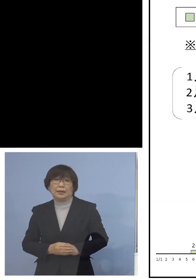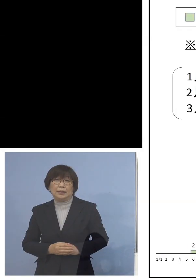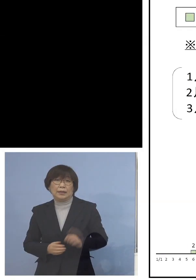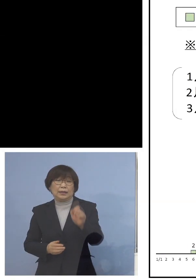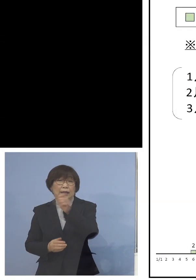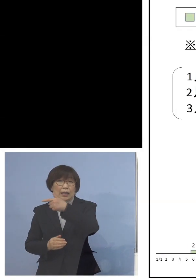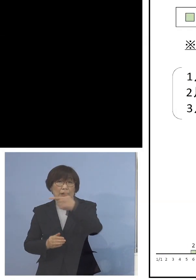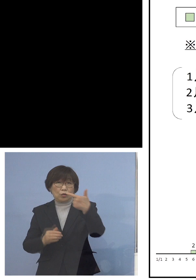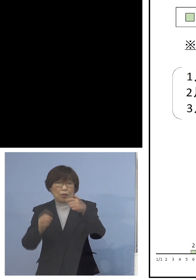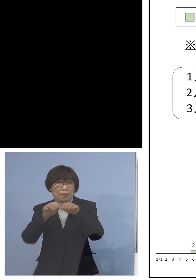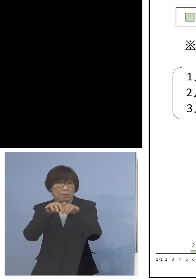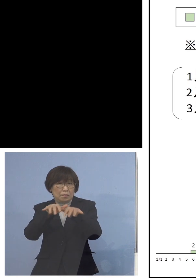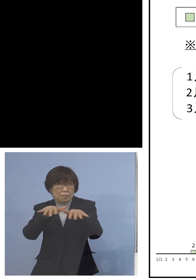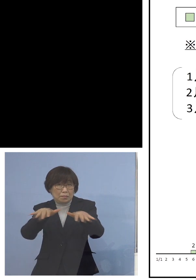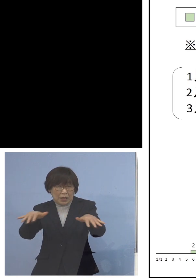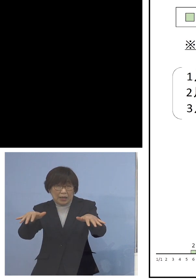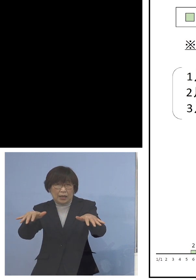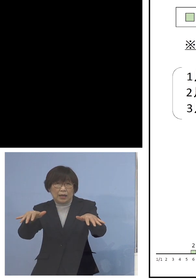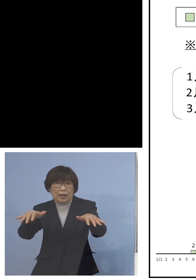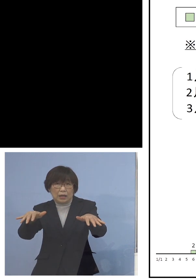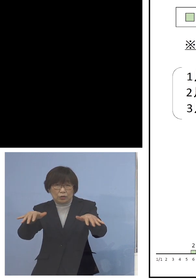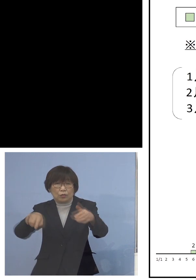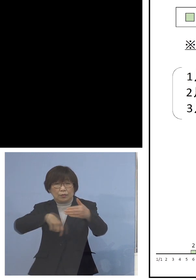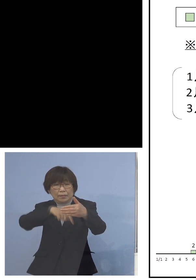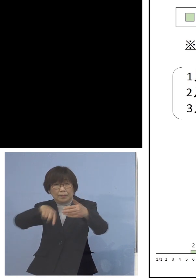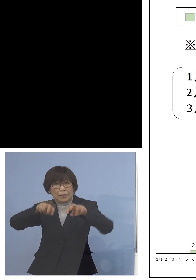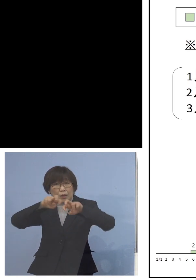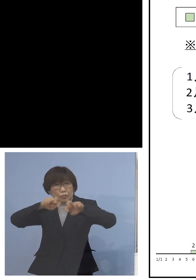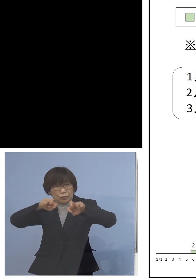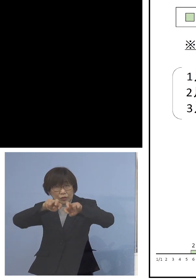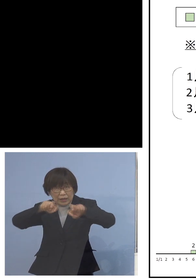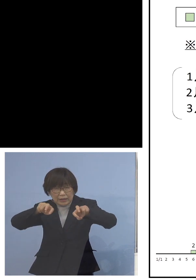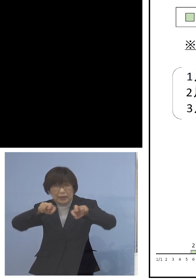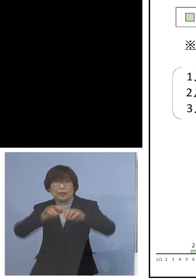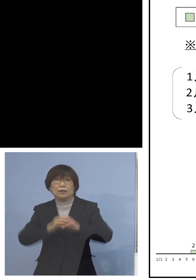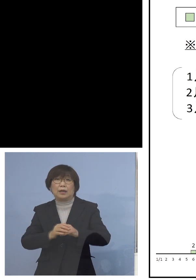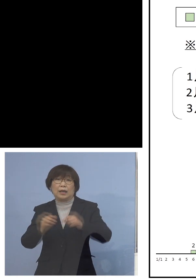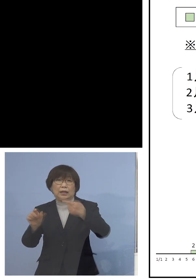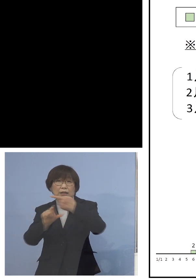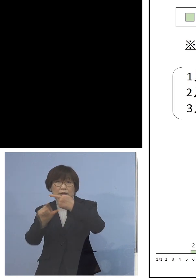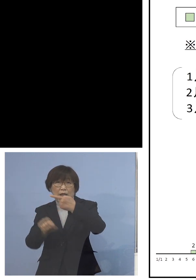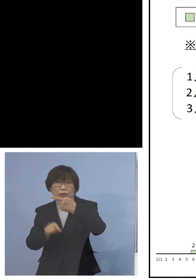入っての分析ということで 1月では家庭内感染は